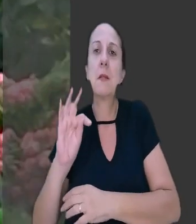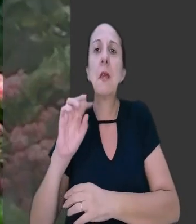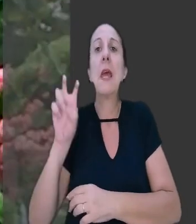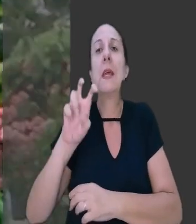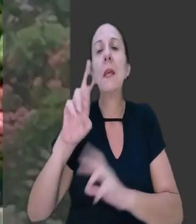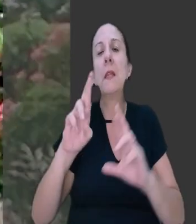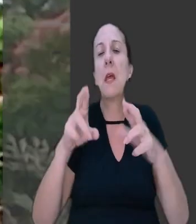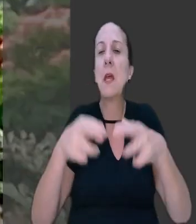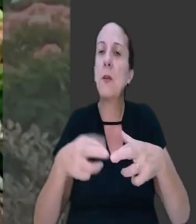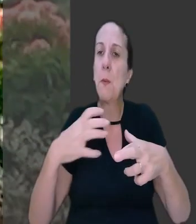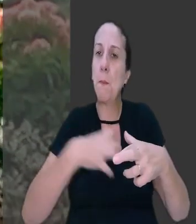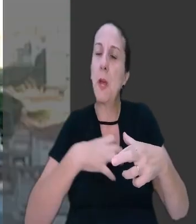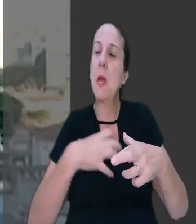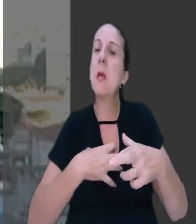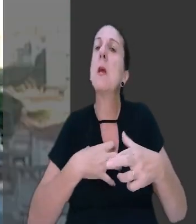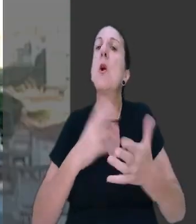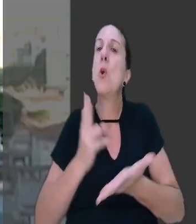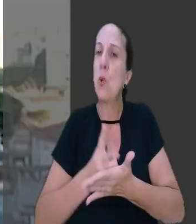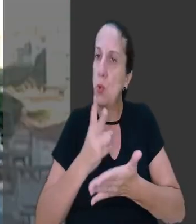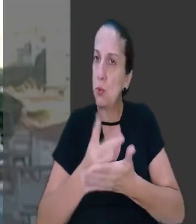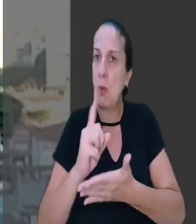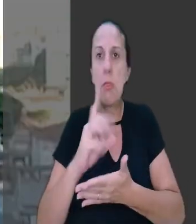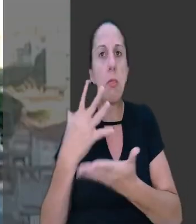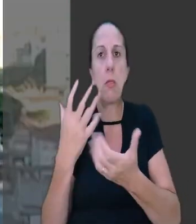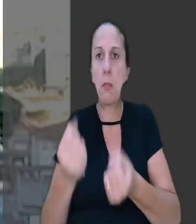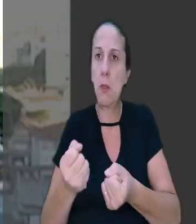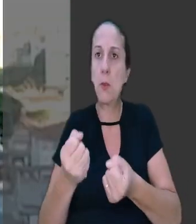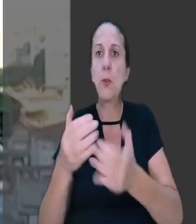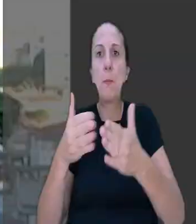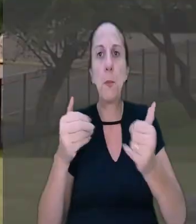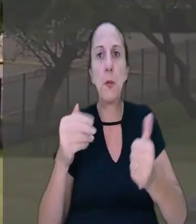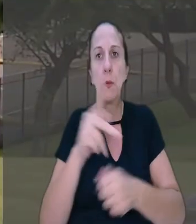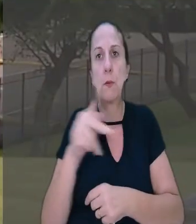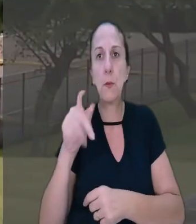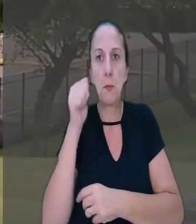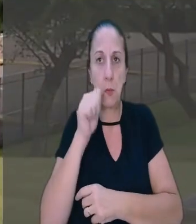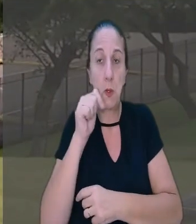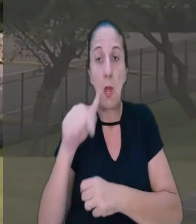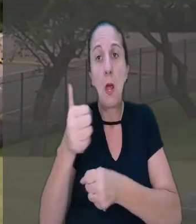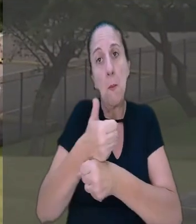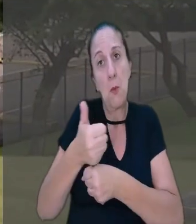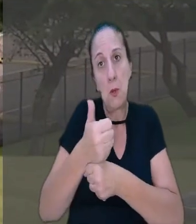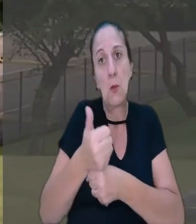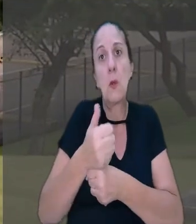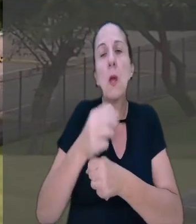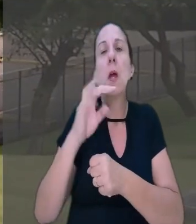manteve a sentença que negou o pedido da professora. A profissional, então, recorreu ao